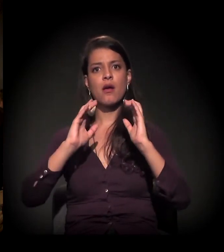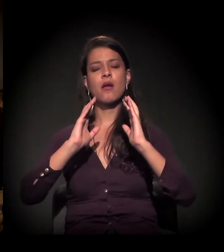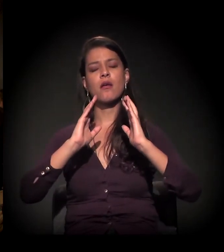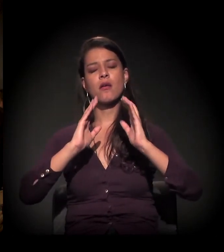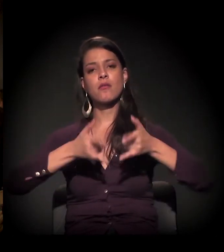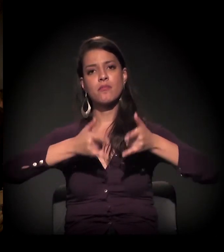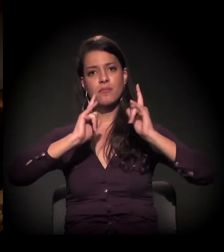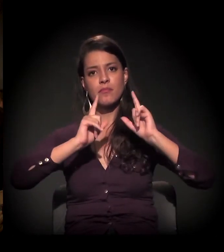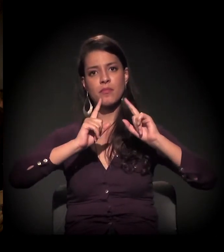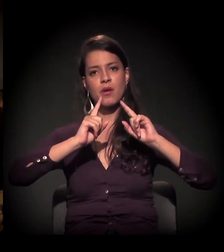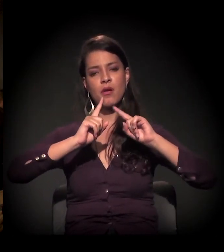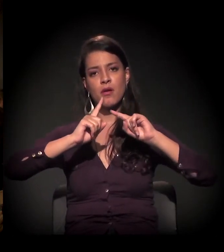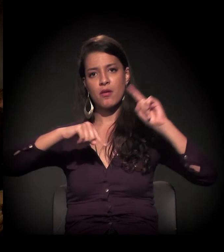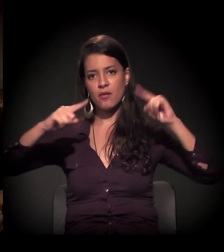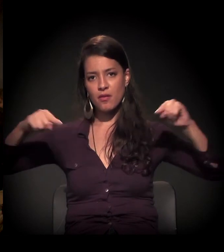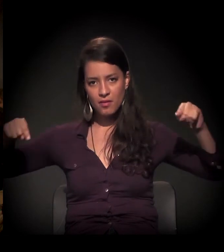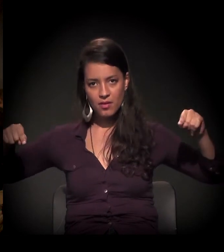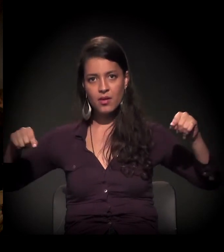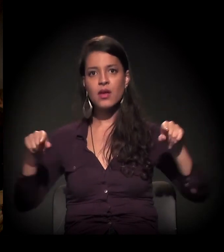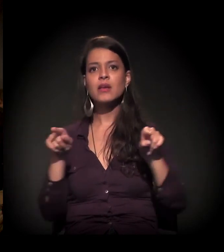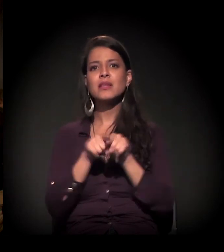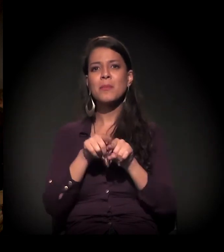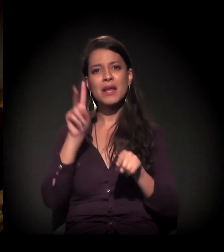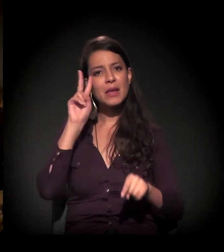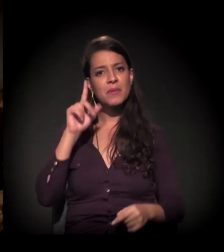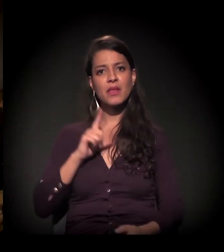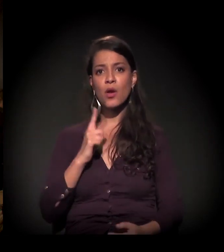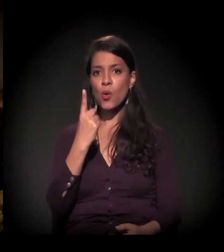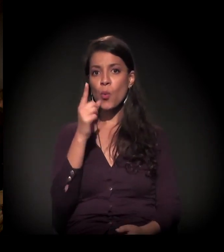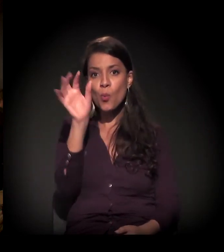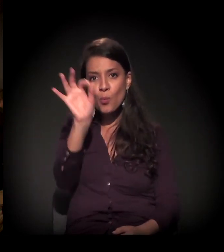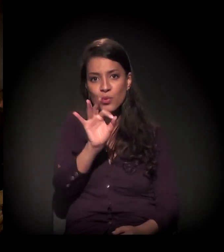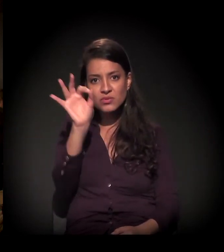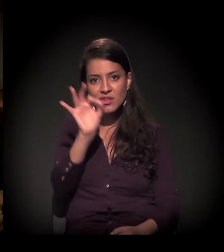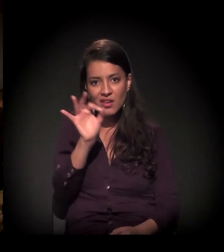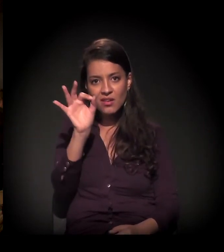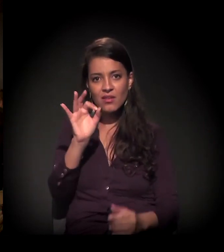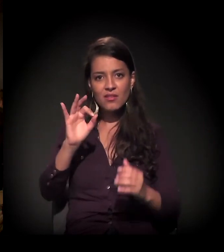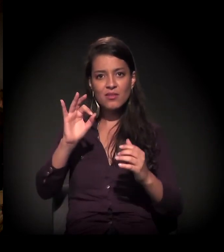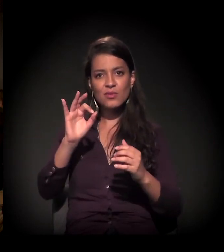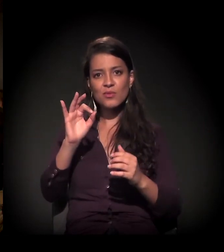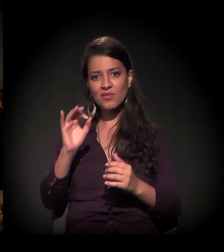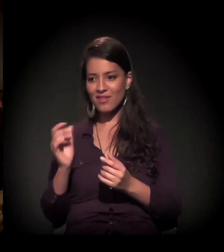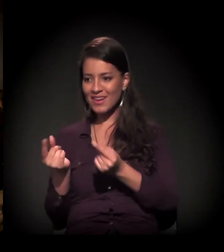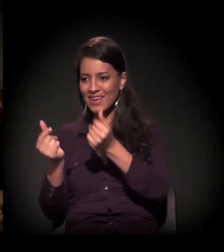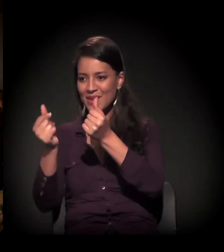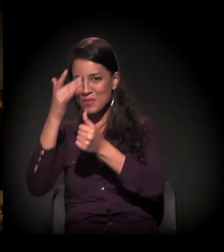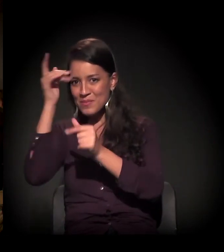o avanço daquele 1% que detém toda a riqueza. E, nesse sentido,